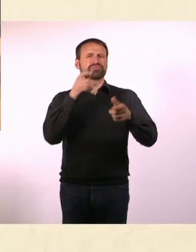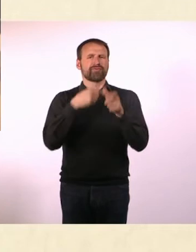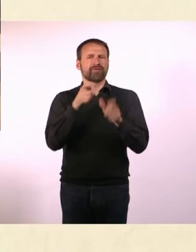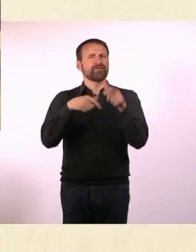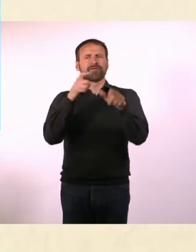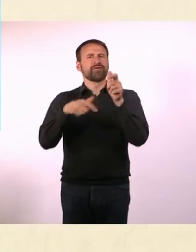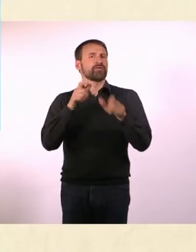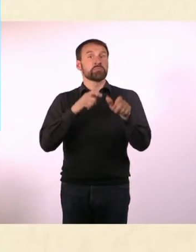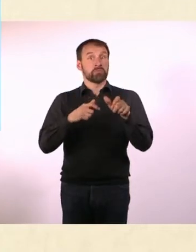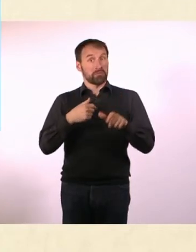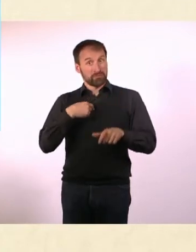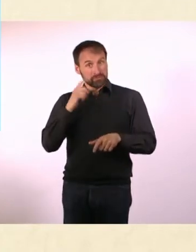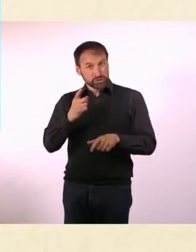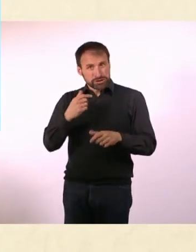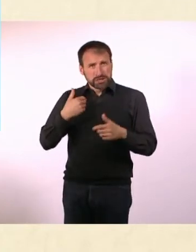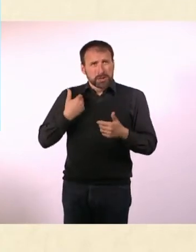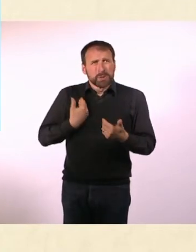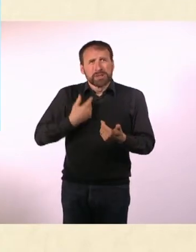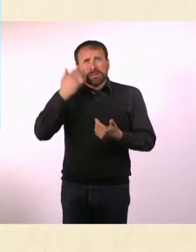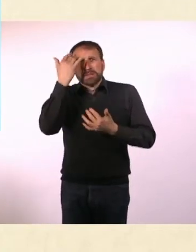Und zwar ohne, dass ich mich dafür besonders anstrengen müsste.